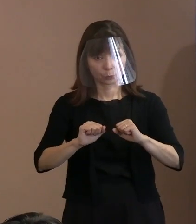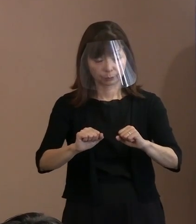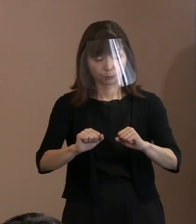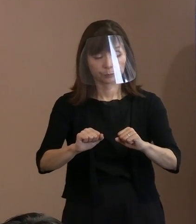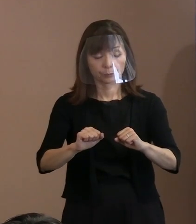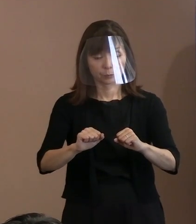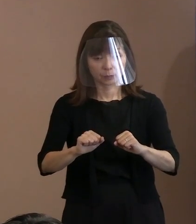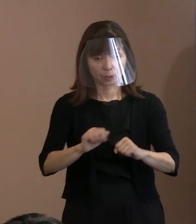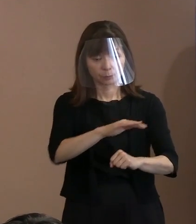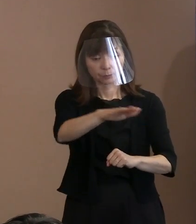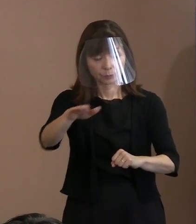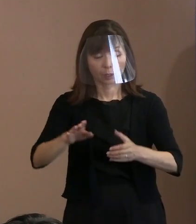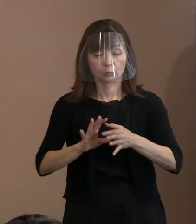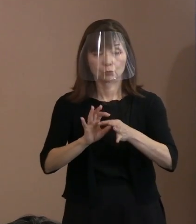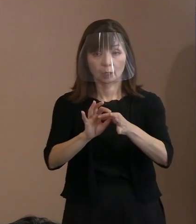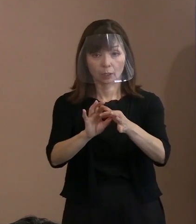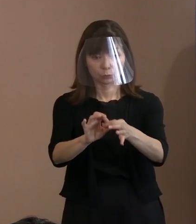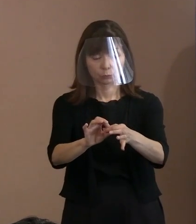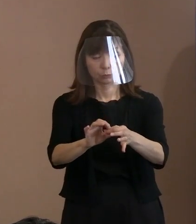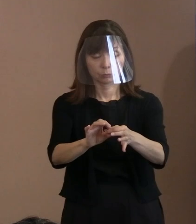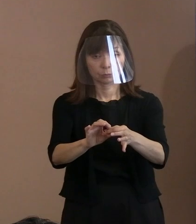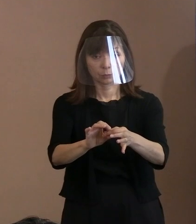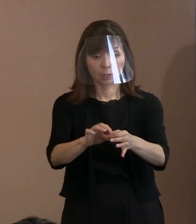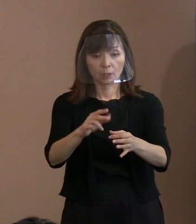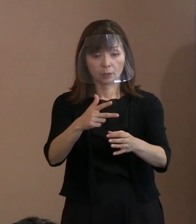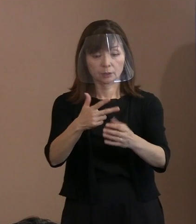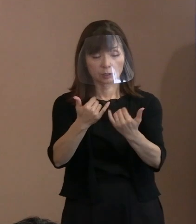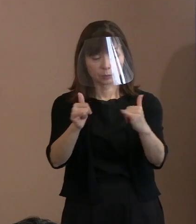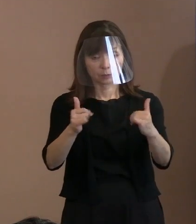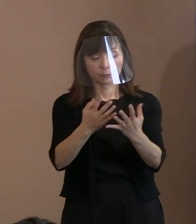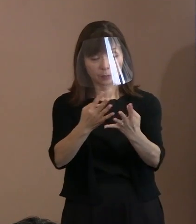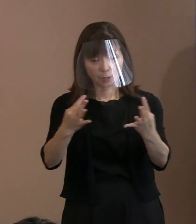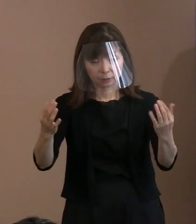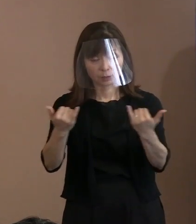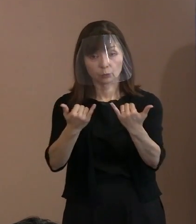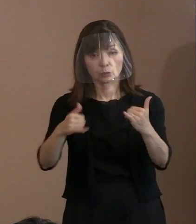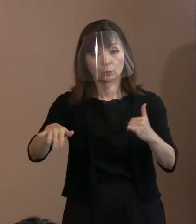やるためには多くの市民の方が､ ごく理想を求めて､あるべき姿を､